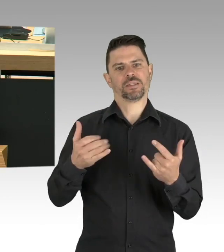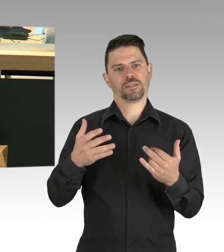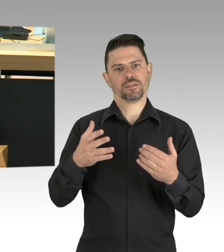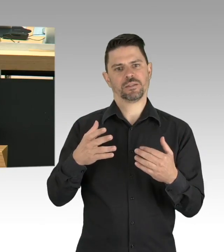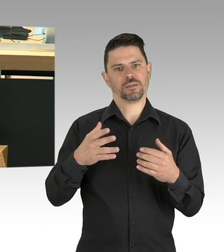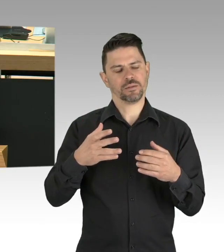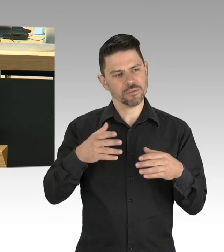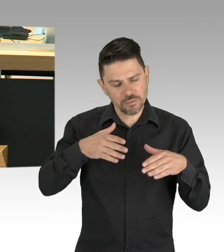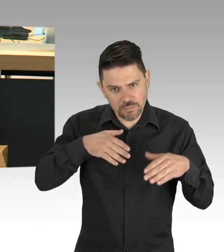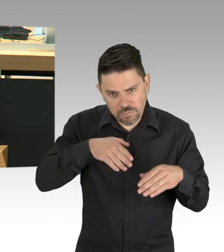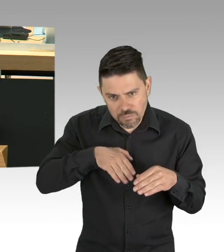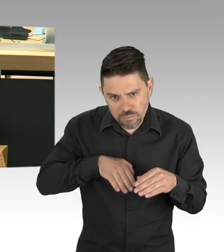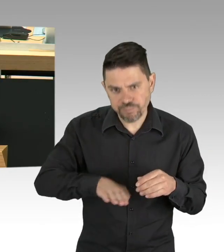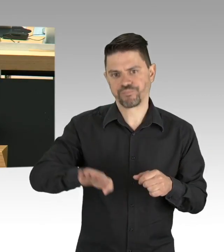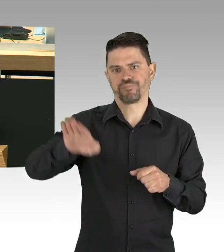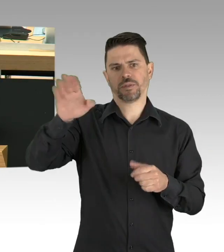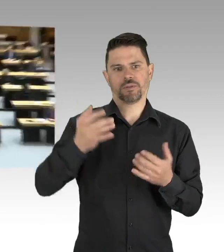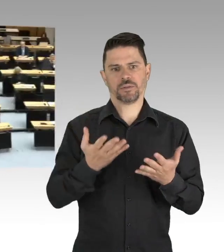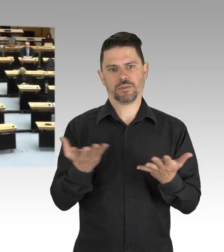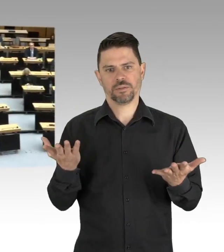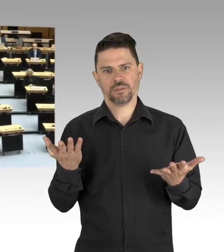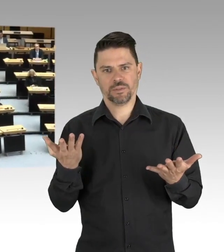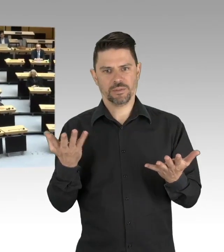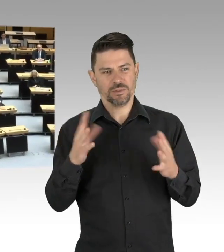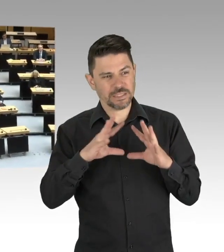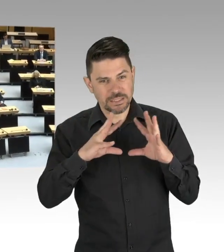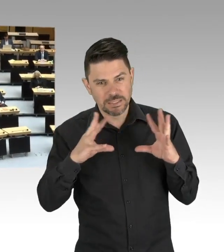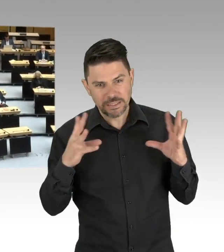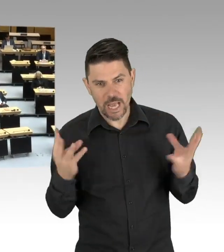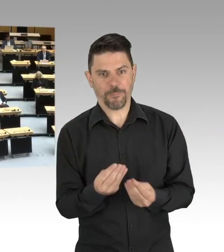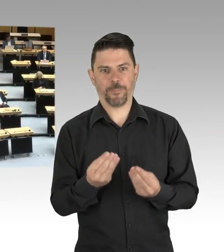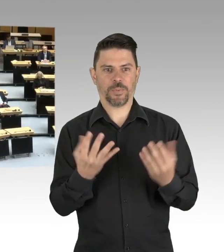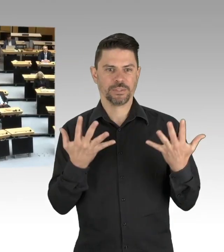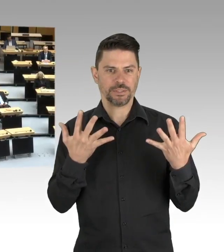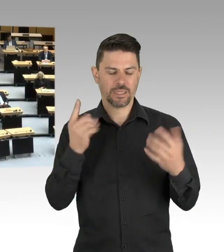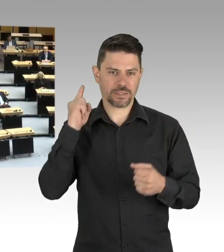(Beifall)